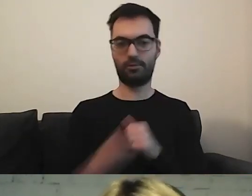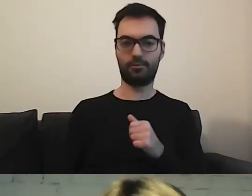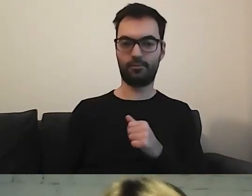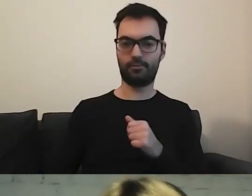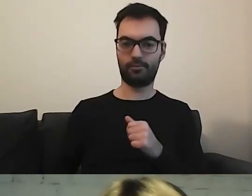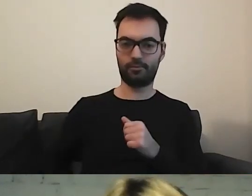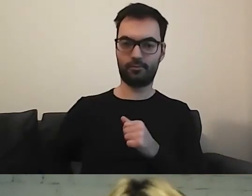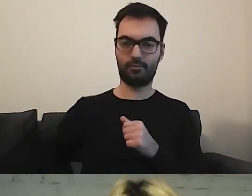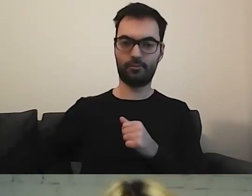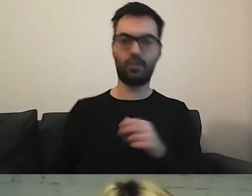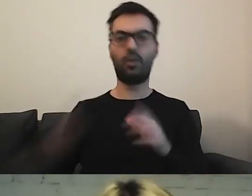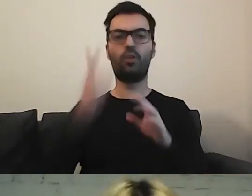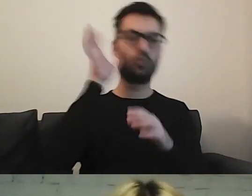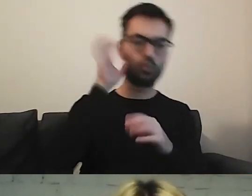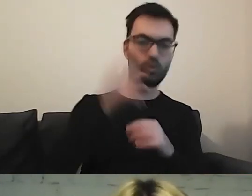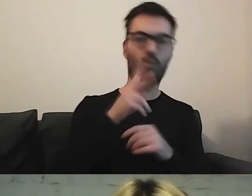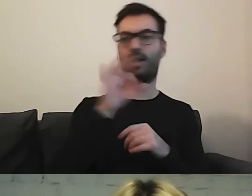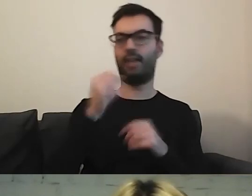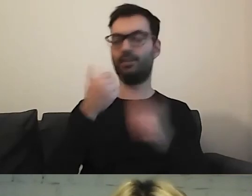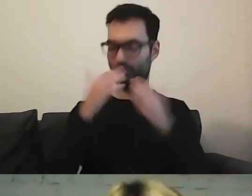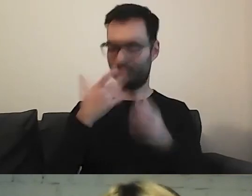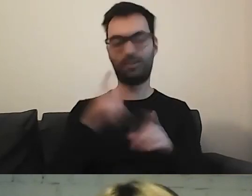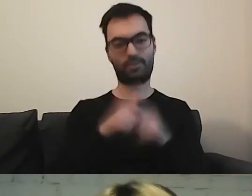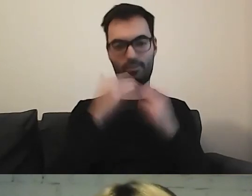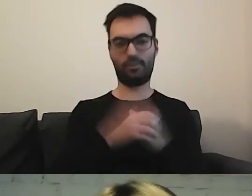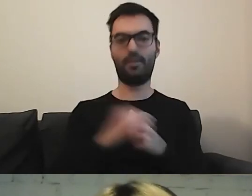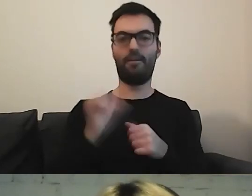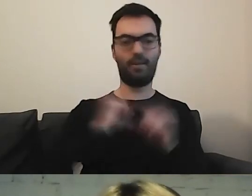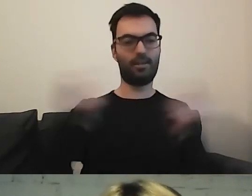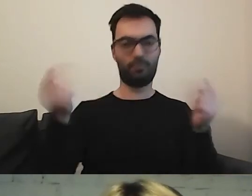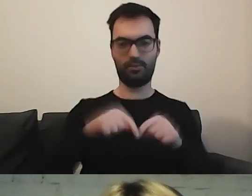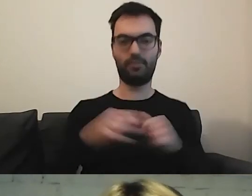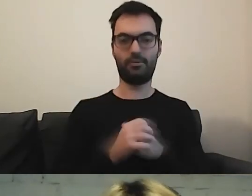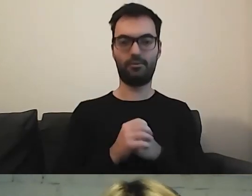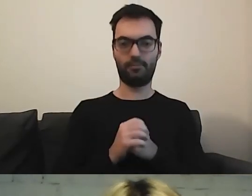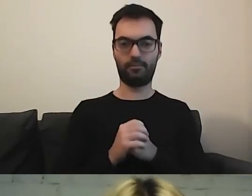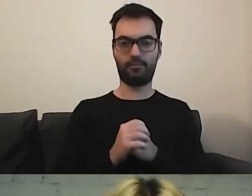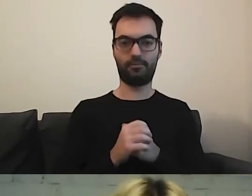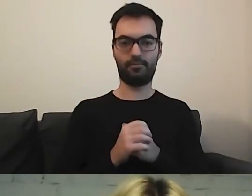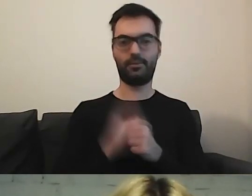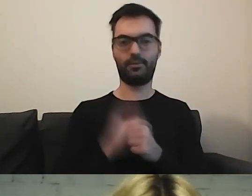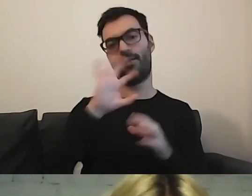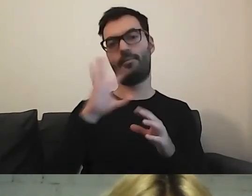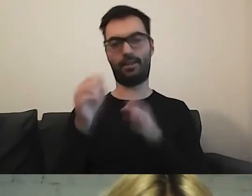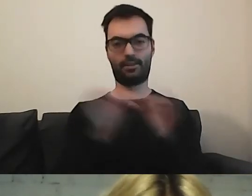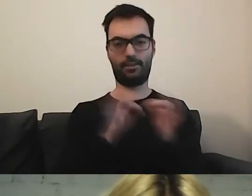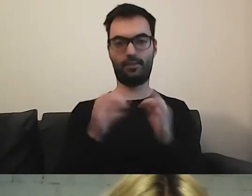Kasia dziękuje. My też dziękujemy, Kasiu. Fajnie, że byliście. Piękna historia. Nie było prawie pytań.